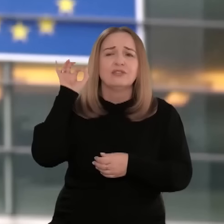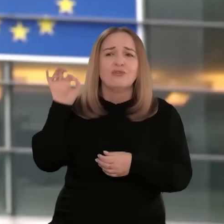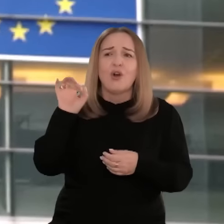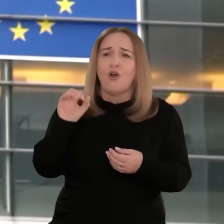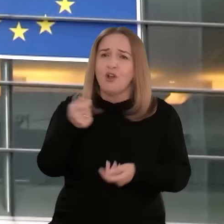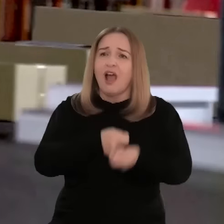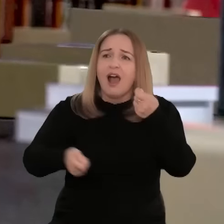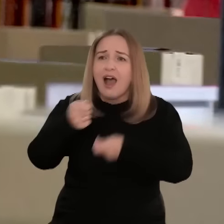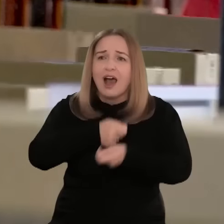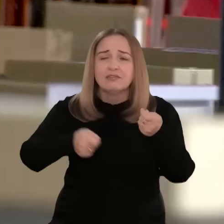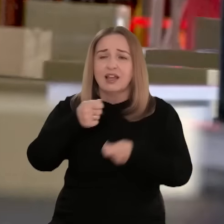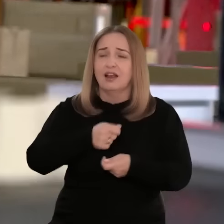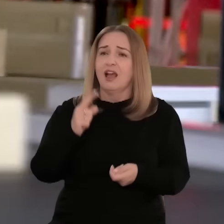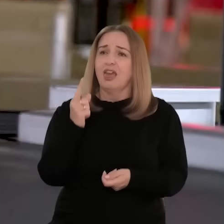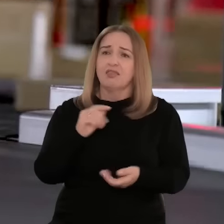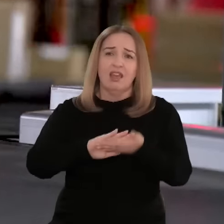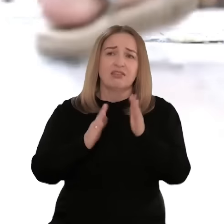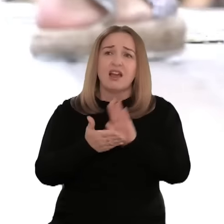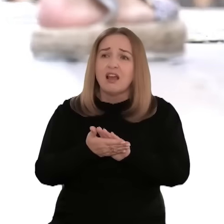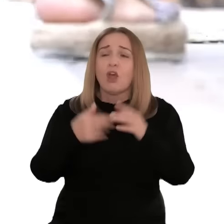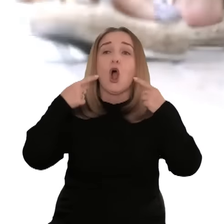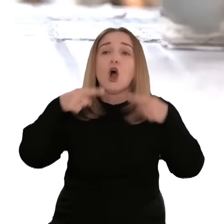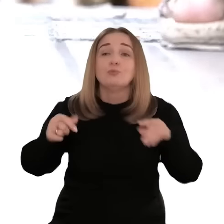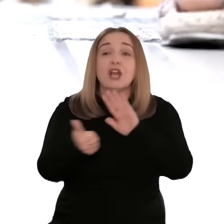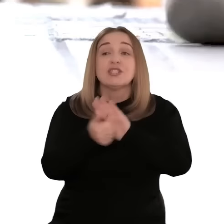scenie handlowej i największym na świecie jednolitym rynkiem.